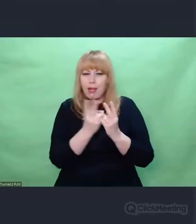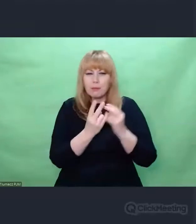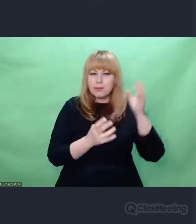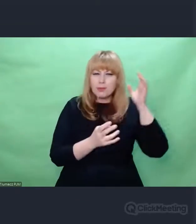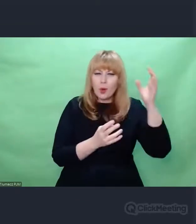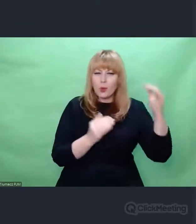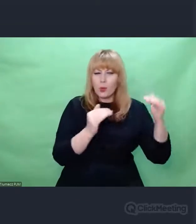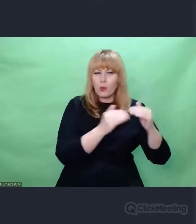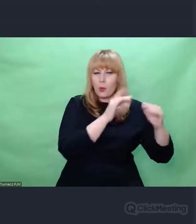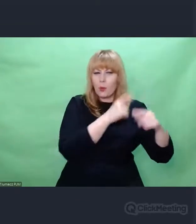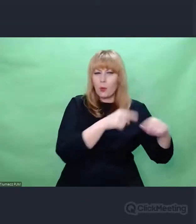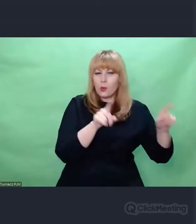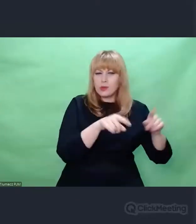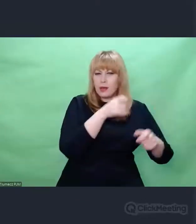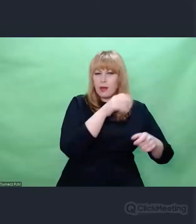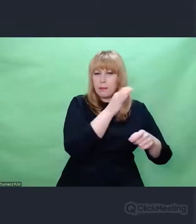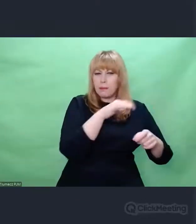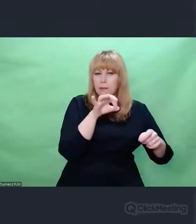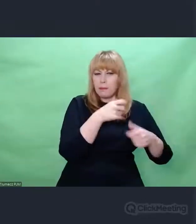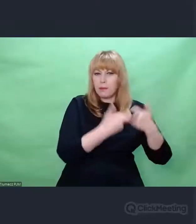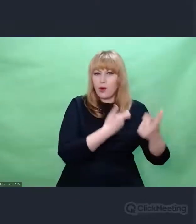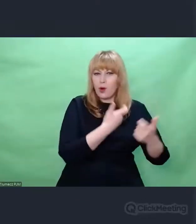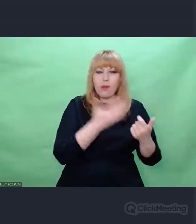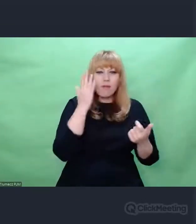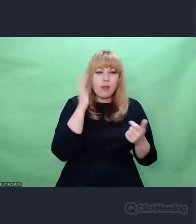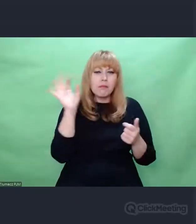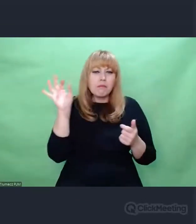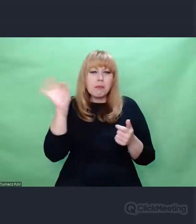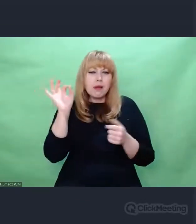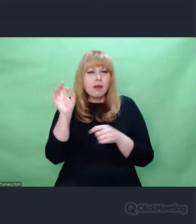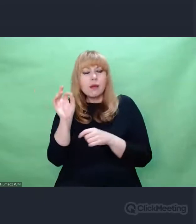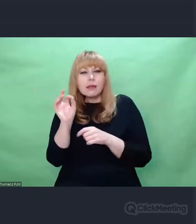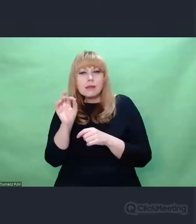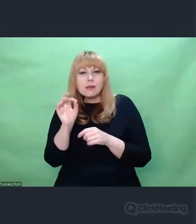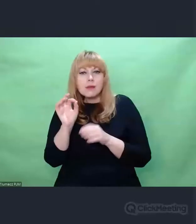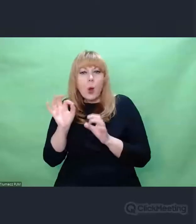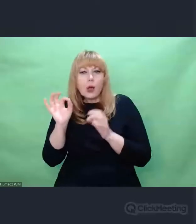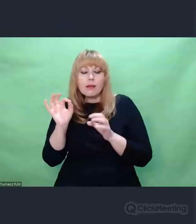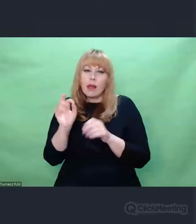zacząłem zupełnie inaczej patrzeć na tę historię "enigmowych" zmagań.